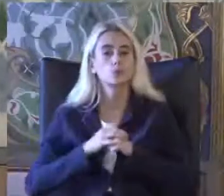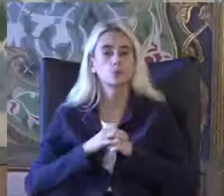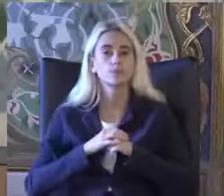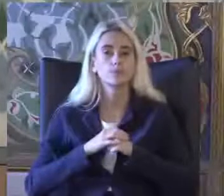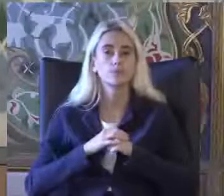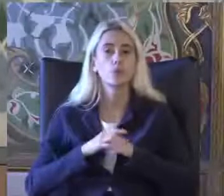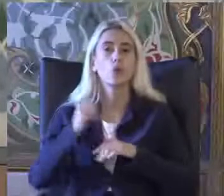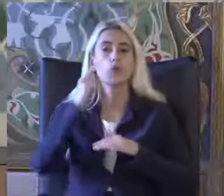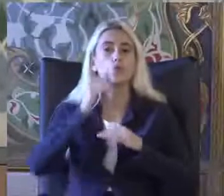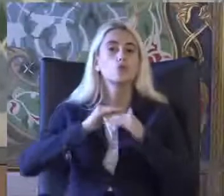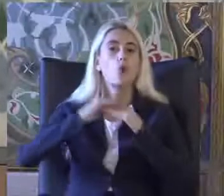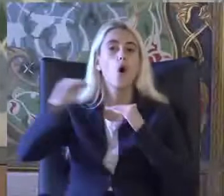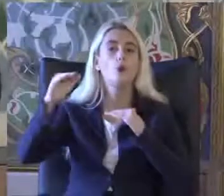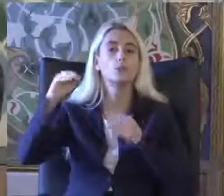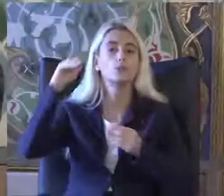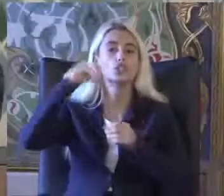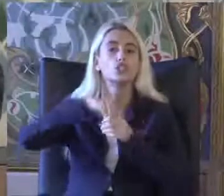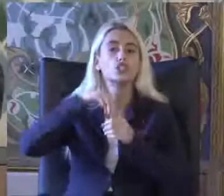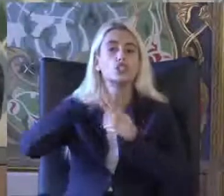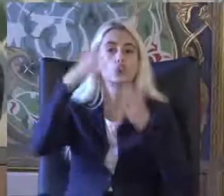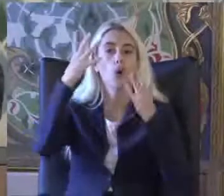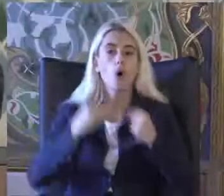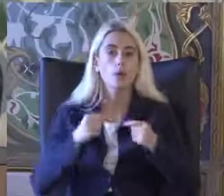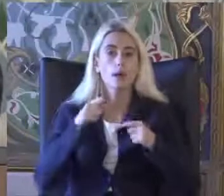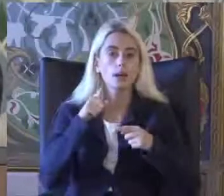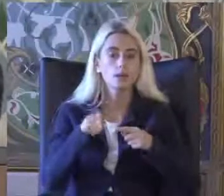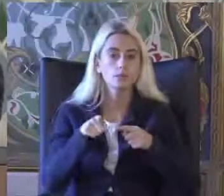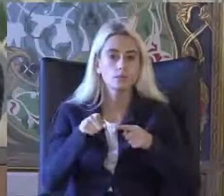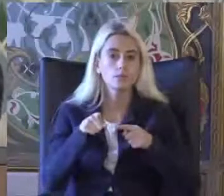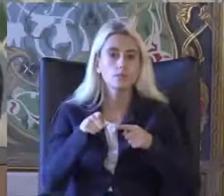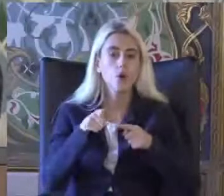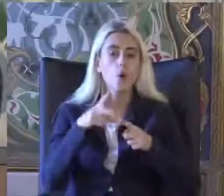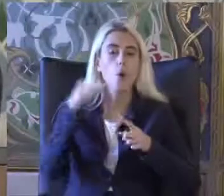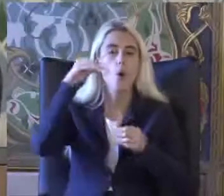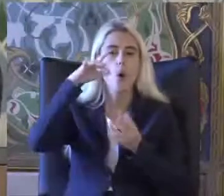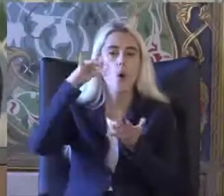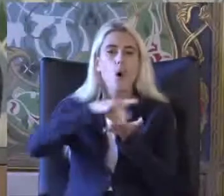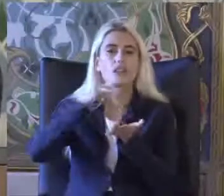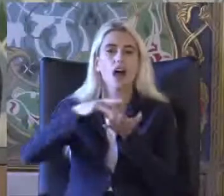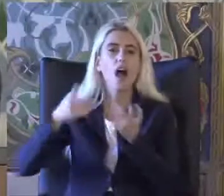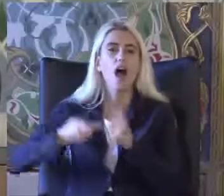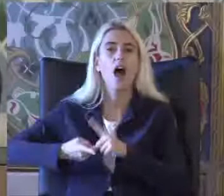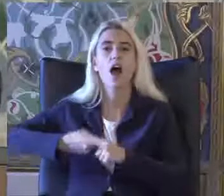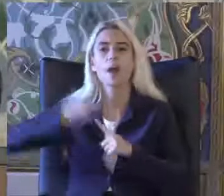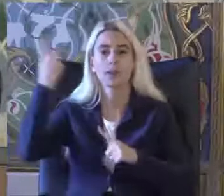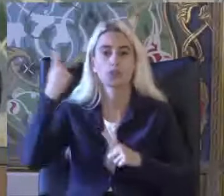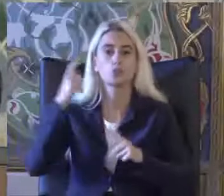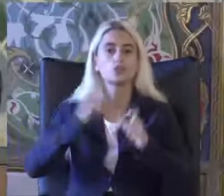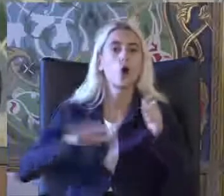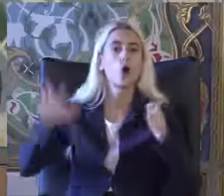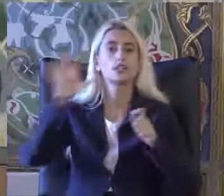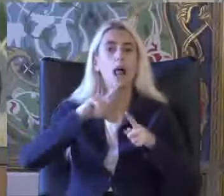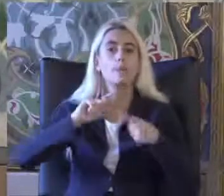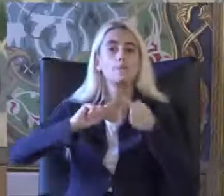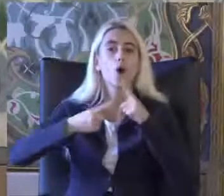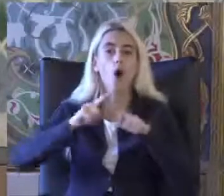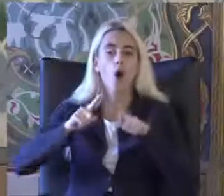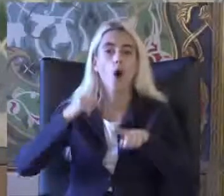Topluma Dahil olmayı engelleyen konuları ortadan kaldıran Sosyal Şakalar Özgürleşme